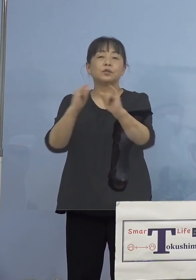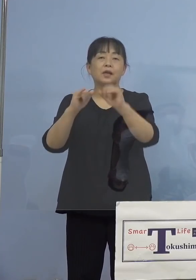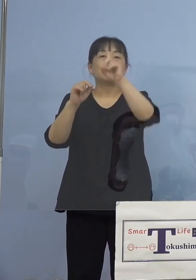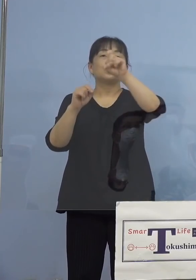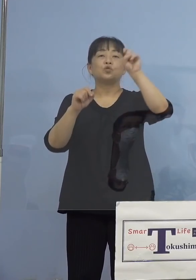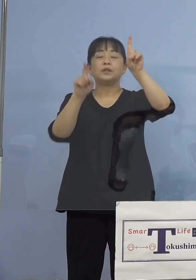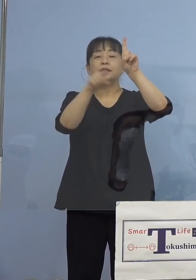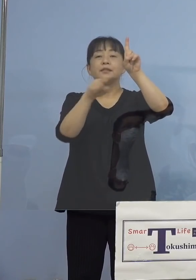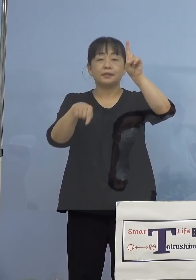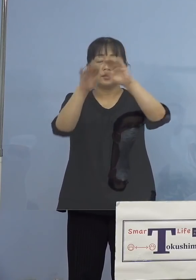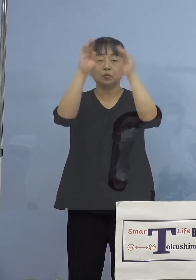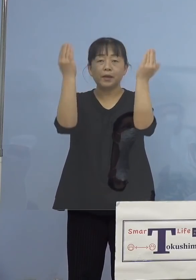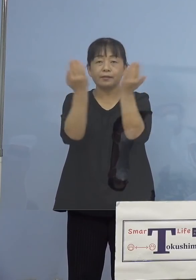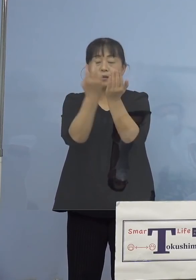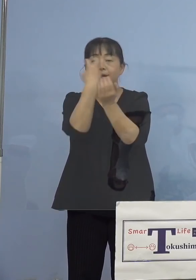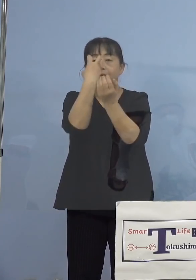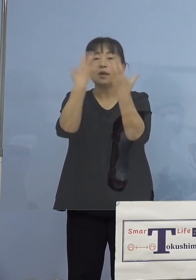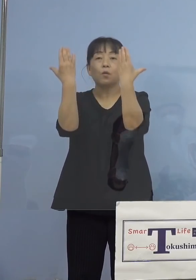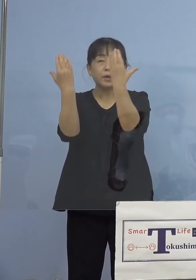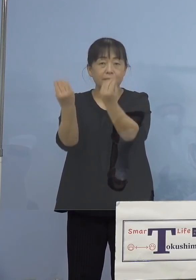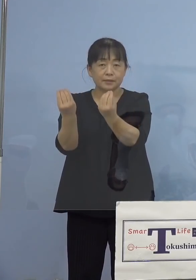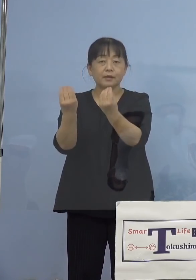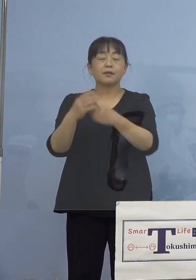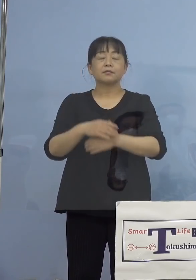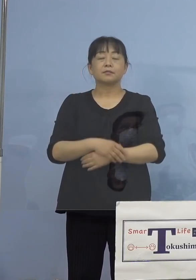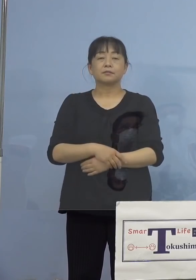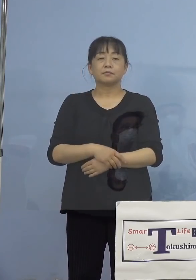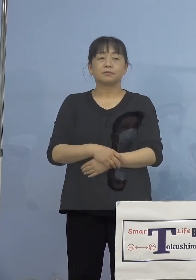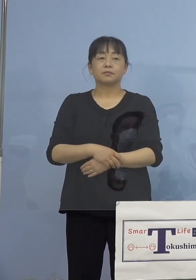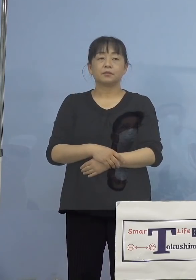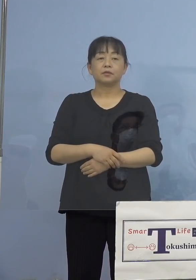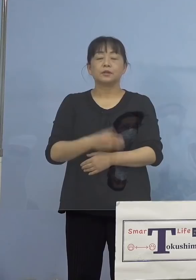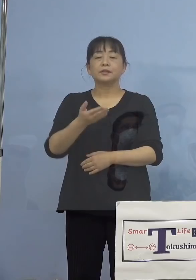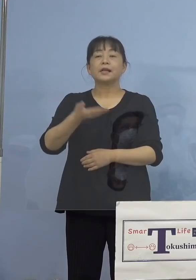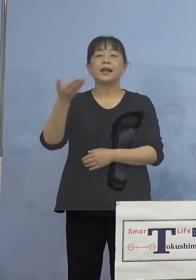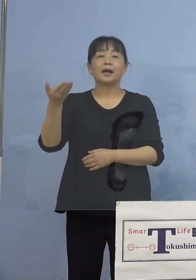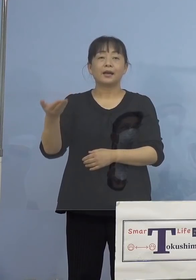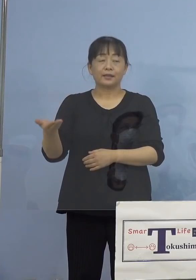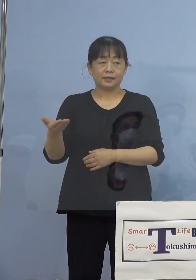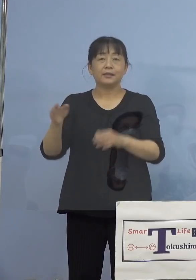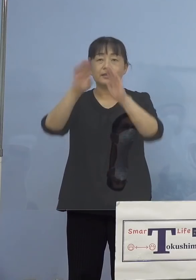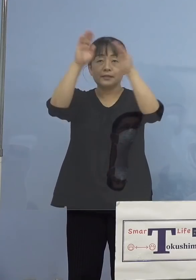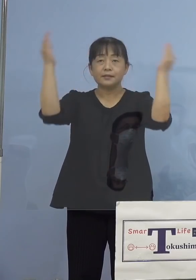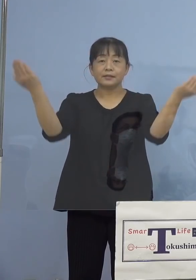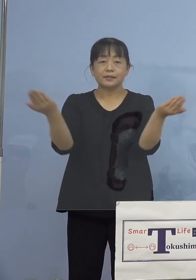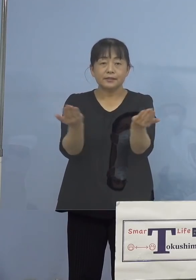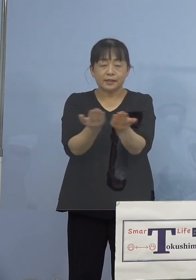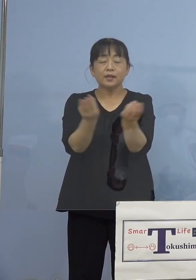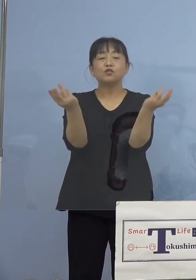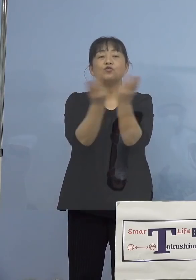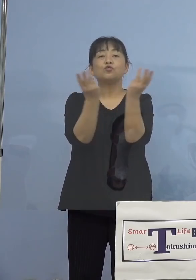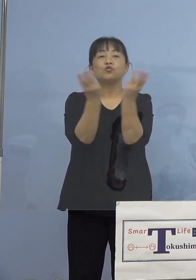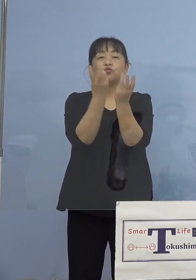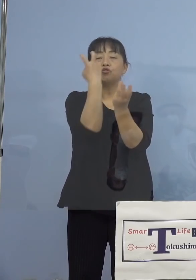検査を終えております、さらに今度は 全数検査、これを行いますので、